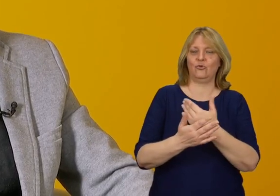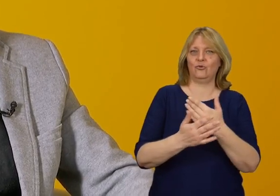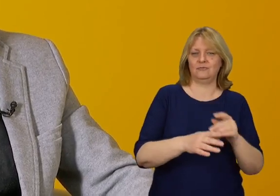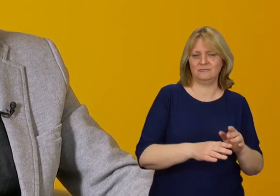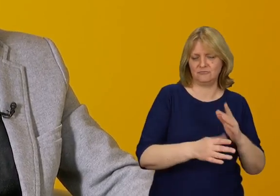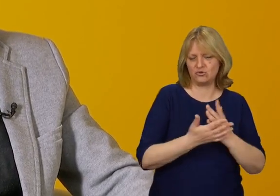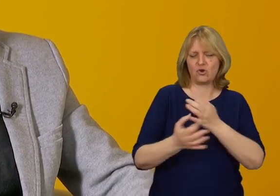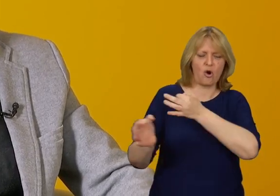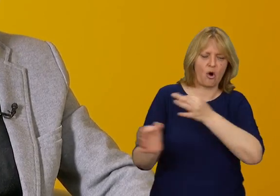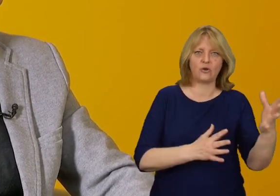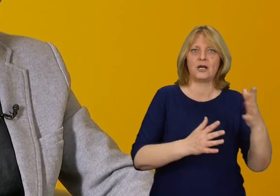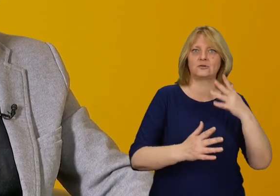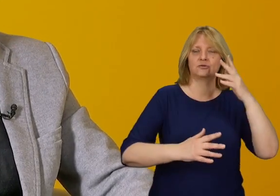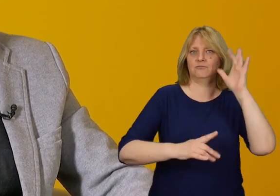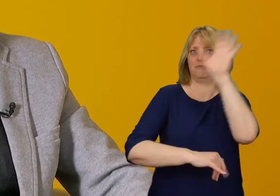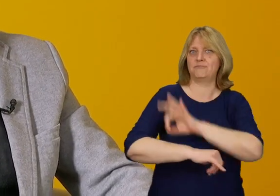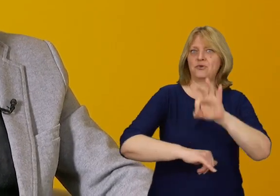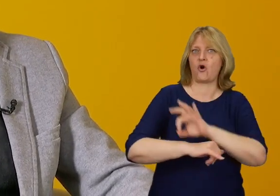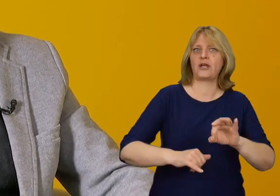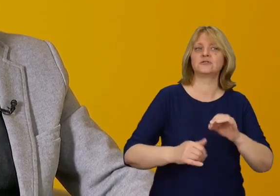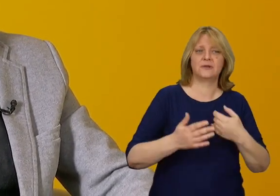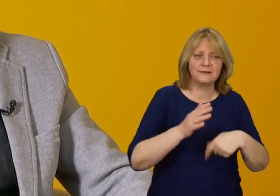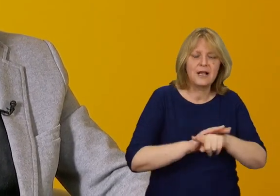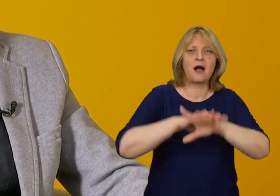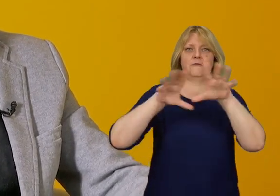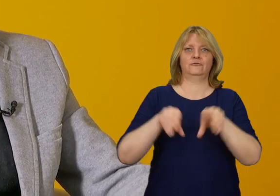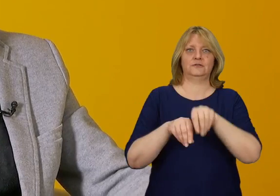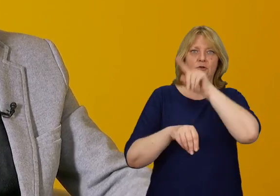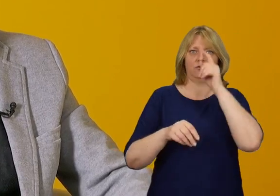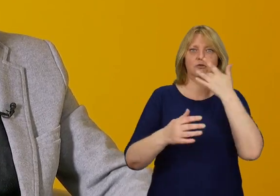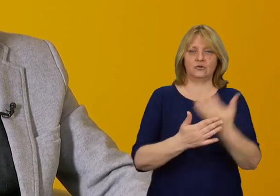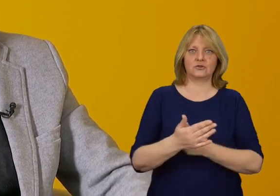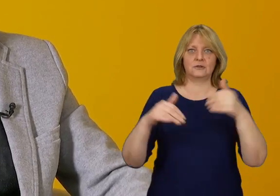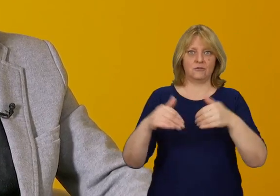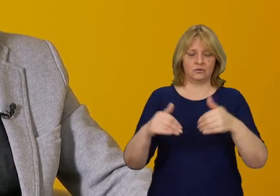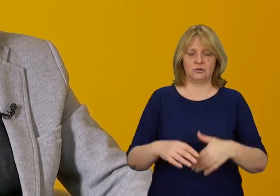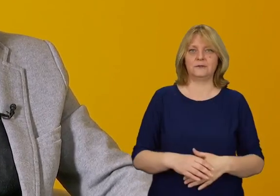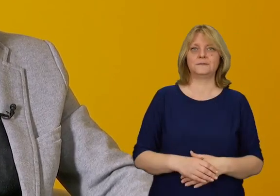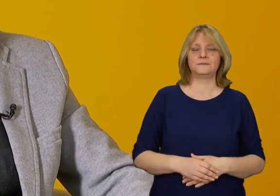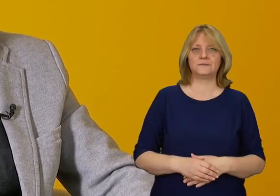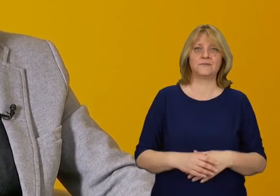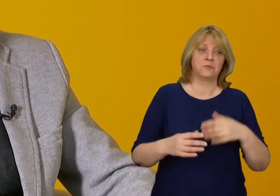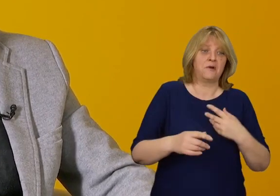od razu myślimy o jak najszerszym spektrum uczestników i sposobach wykorzystania